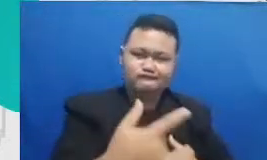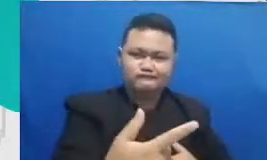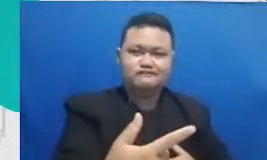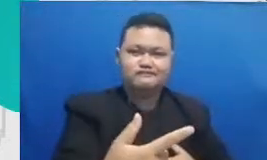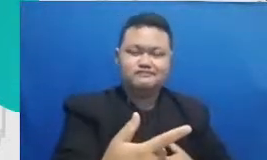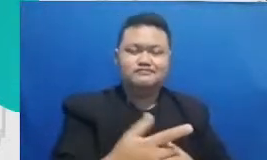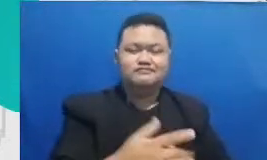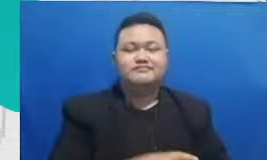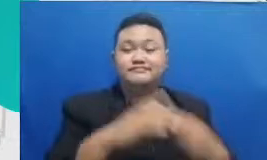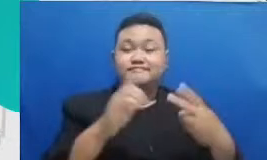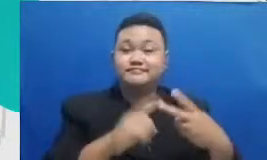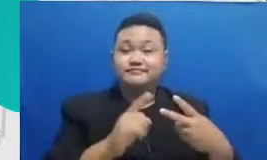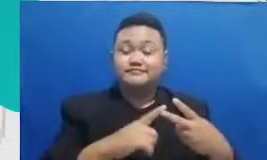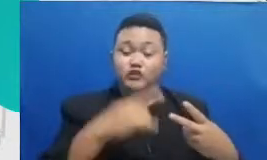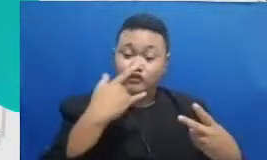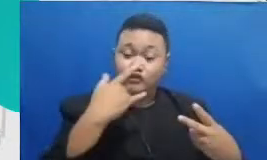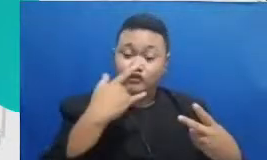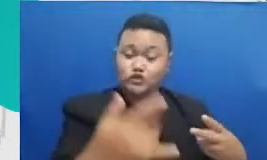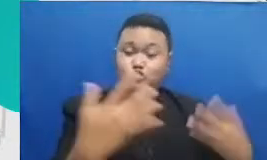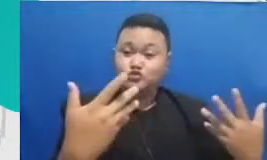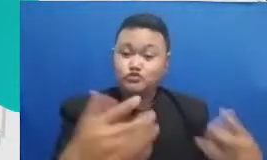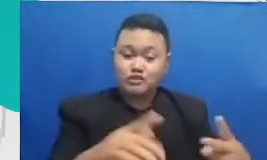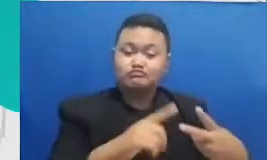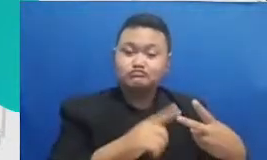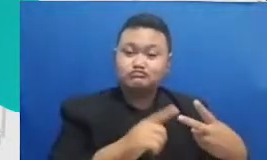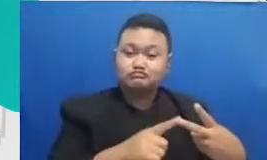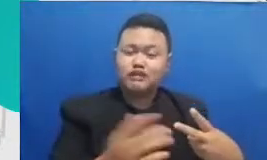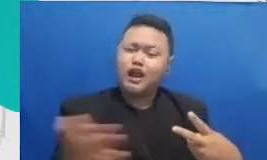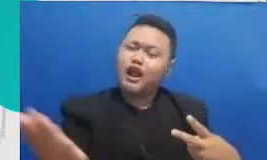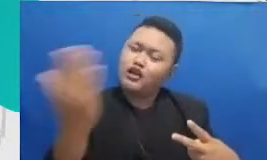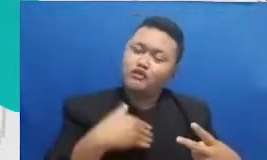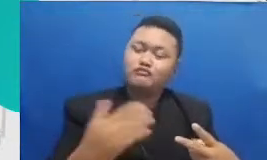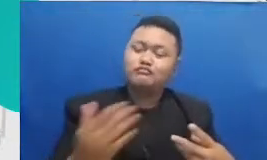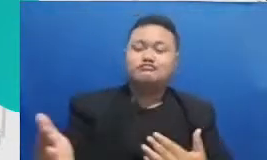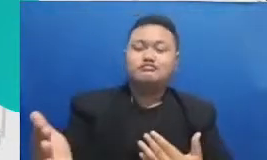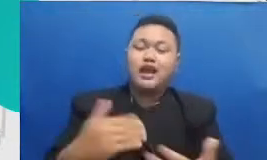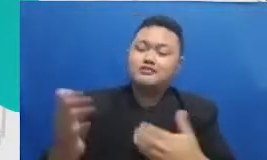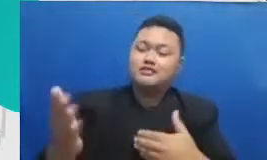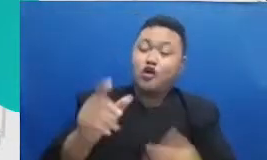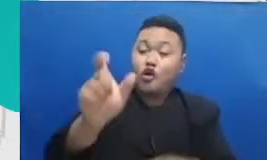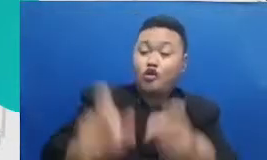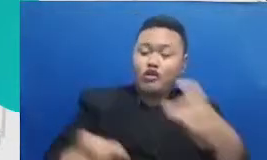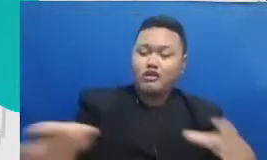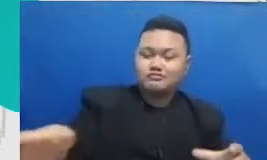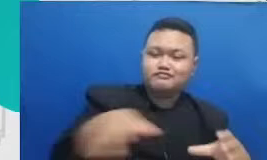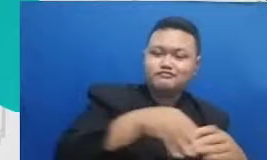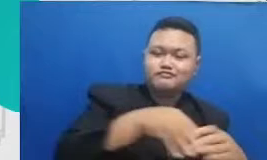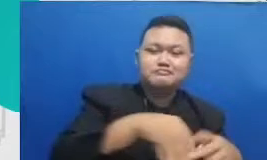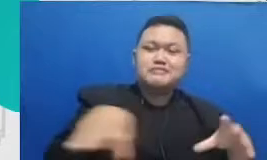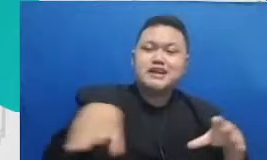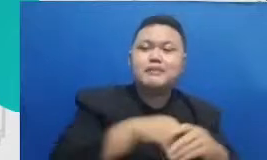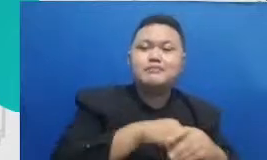tersebut coba ajak orang-orang lain beberapa orang lain untuk bergabung untuk mengerjakan adaptasi